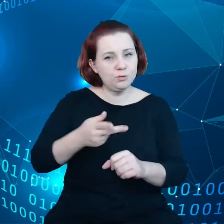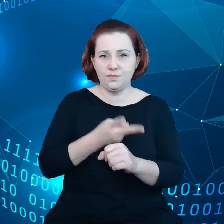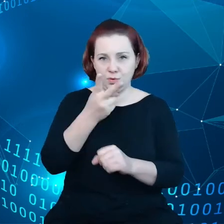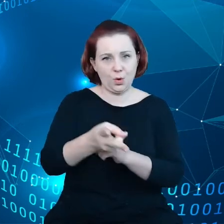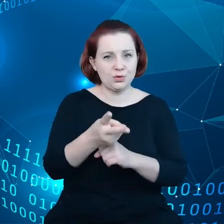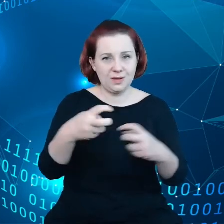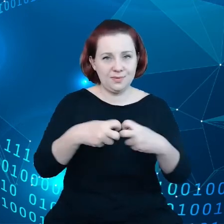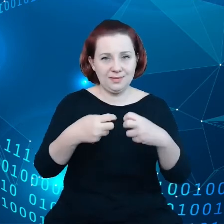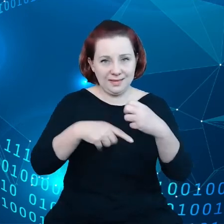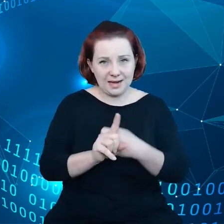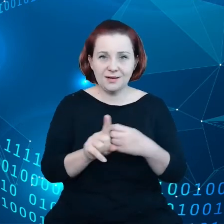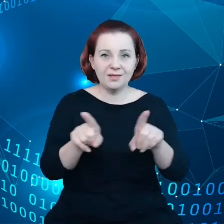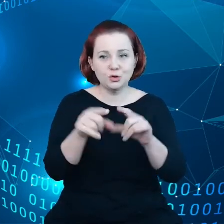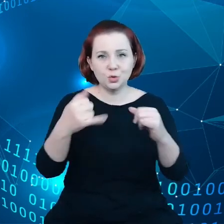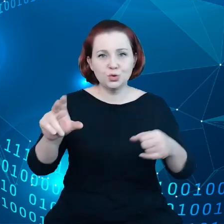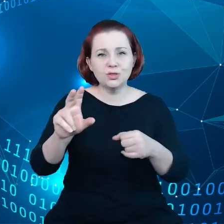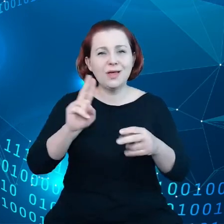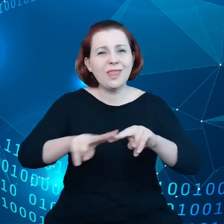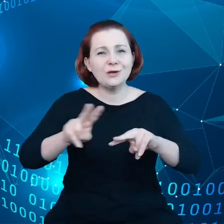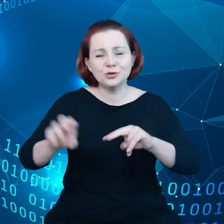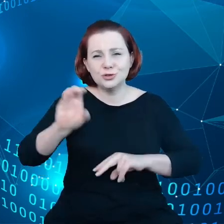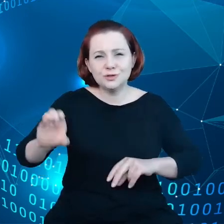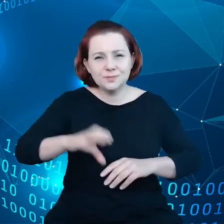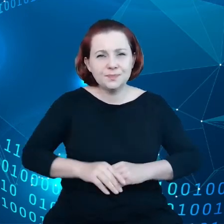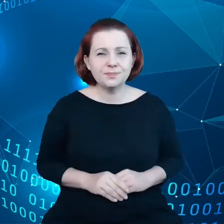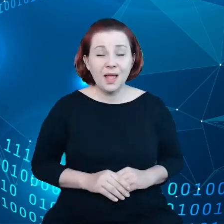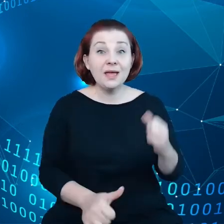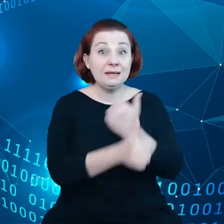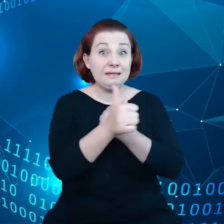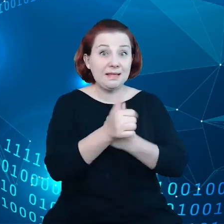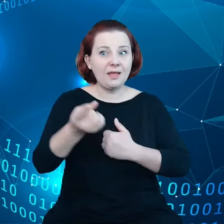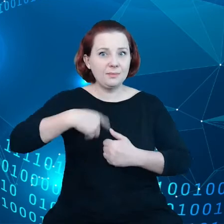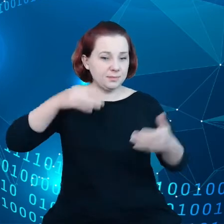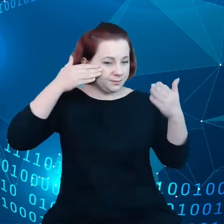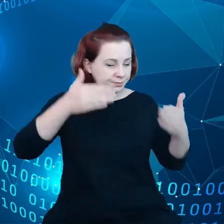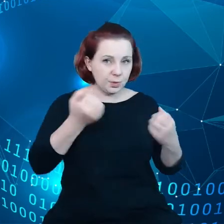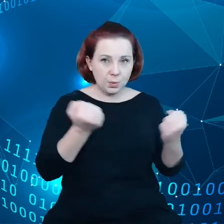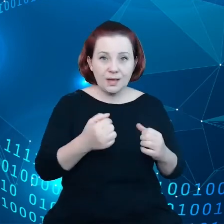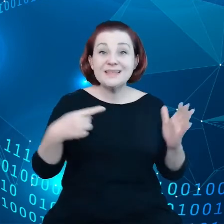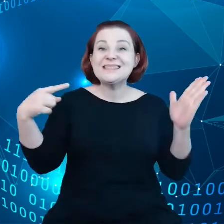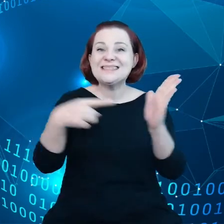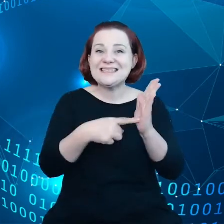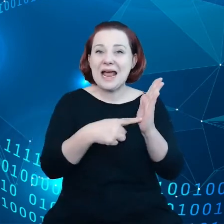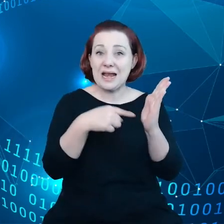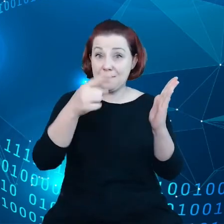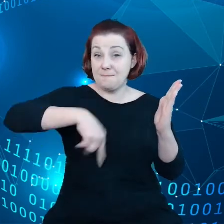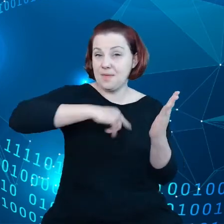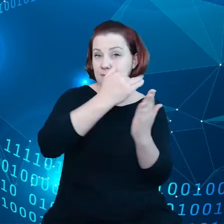Dane znajdują się w centrum zainteresowania tego kompensum. Cele, które sobie wyznaczyliśmy, zawierają w sobie na przykład